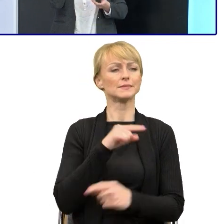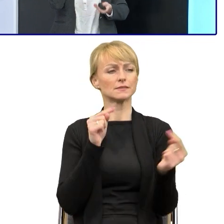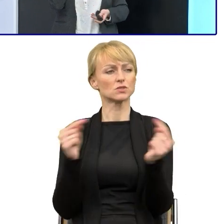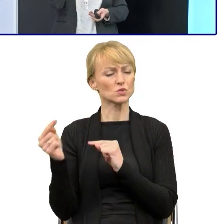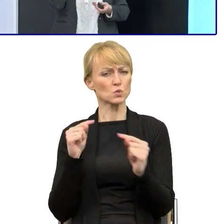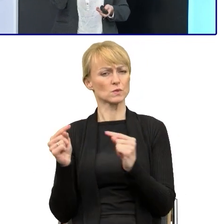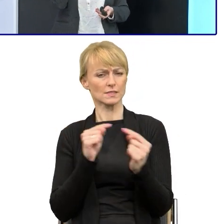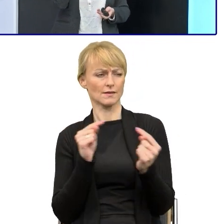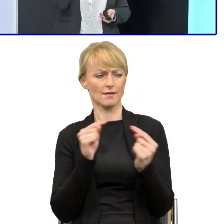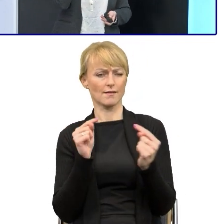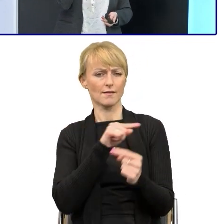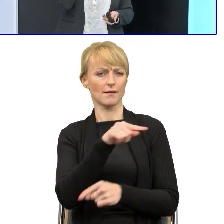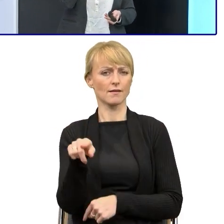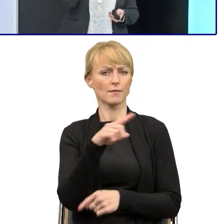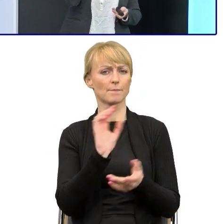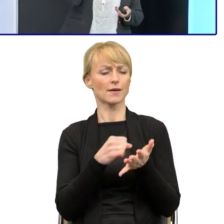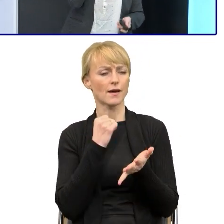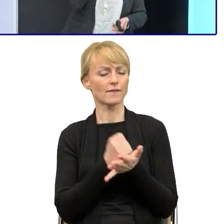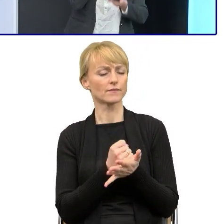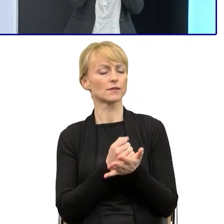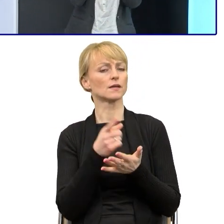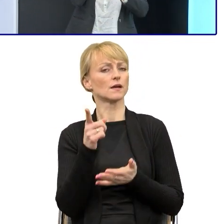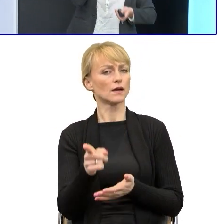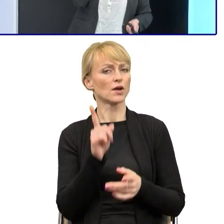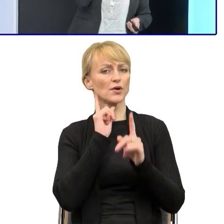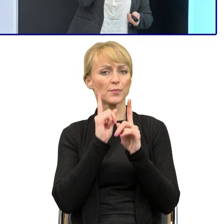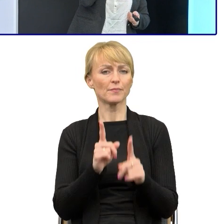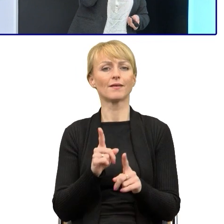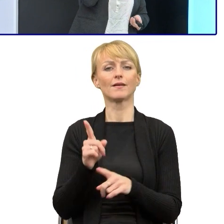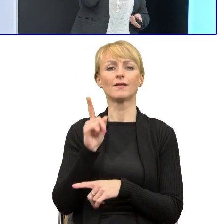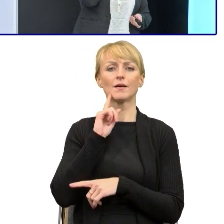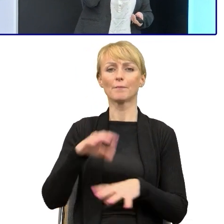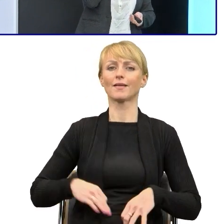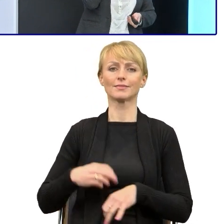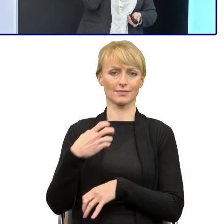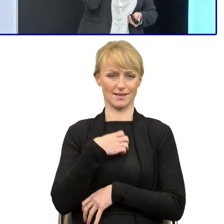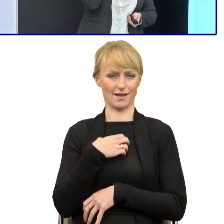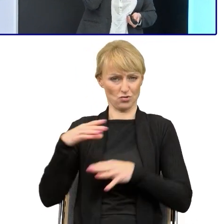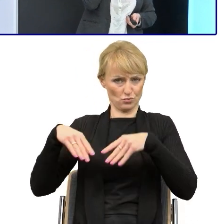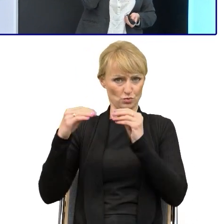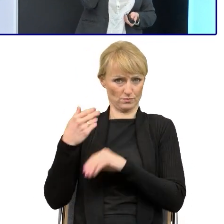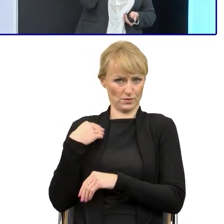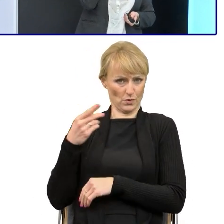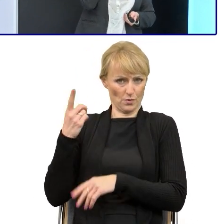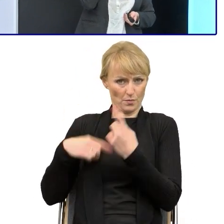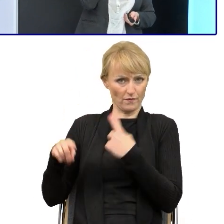to powoływanie się na te publikacje, o których mówił Pan dyrektor w tej części wstępnej, które opracowało ministerstwo,